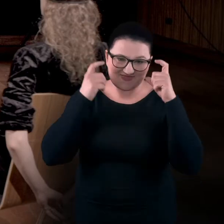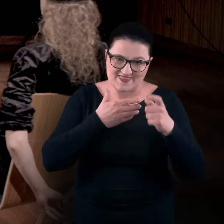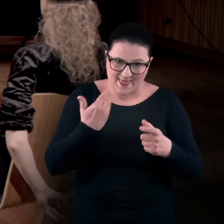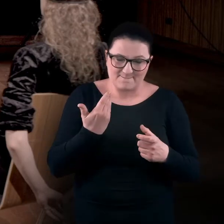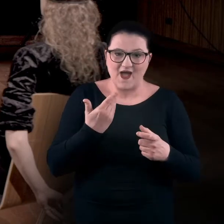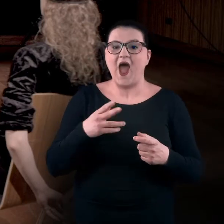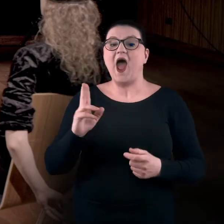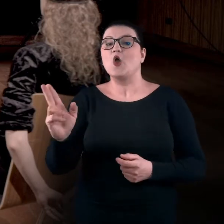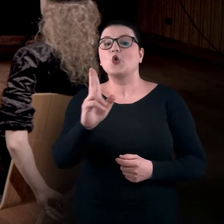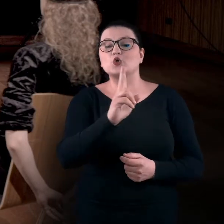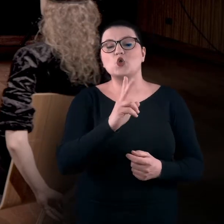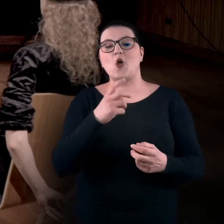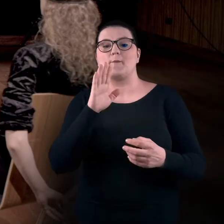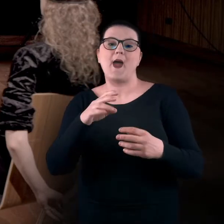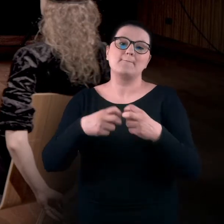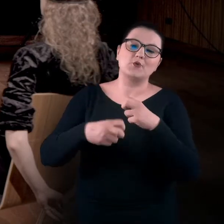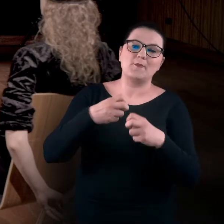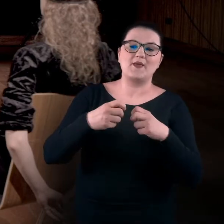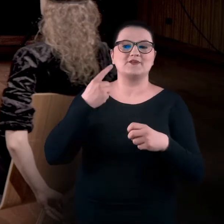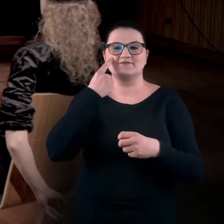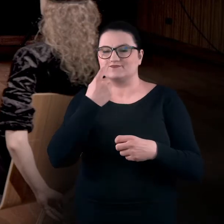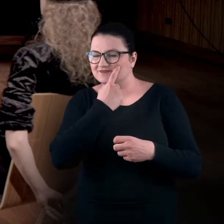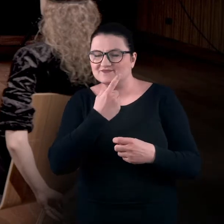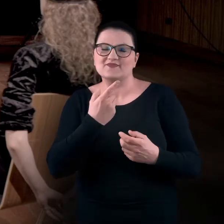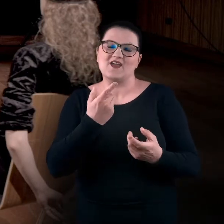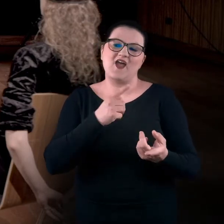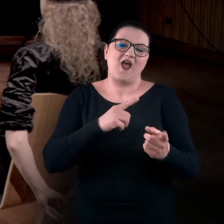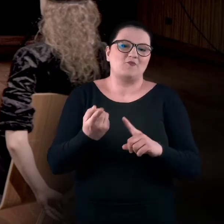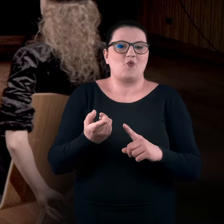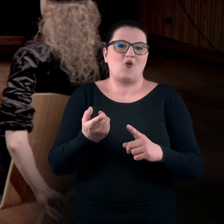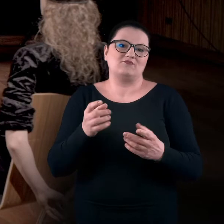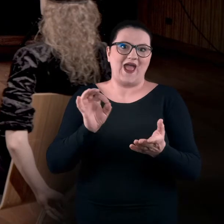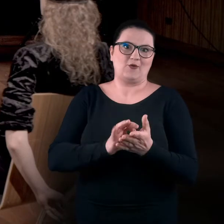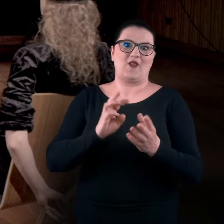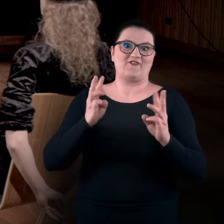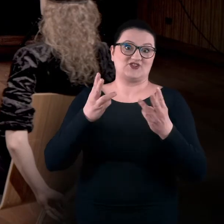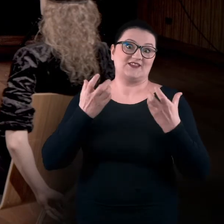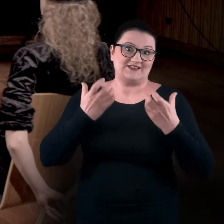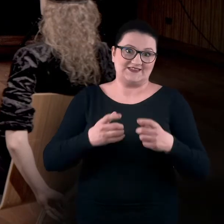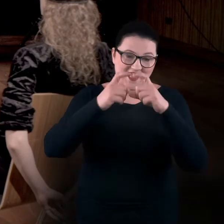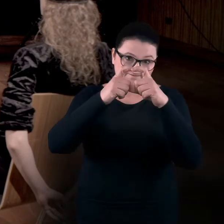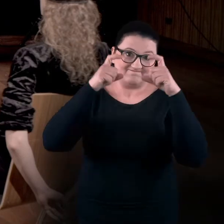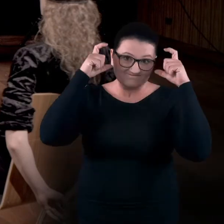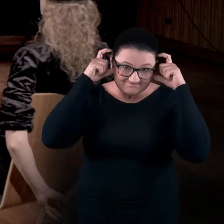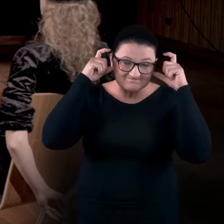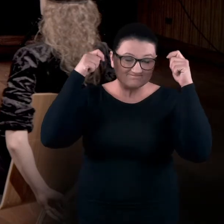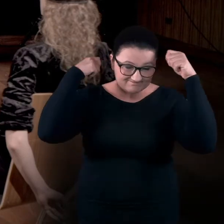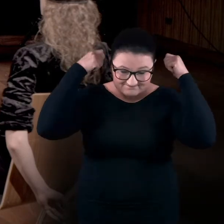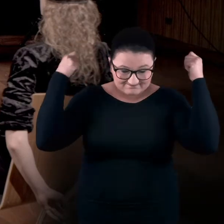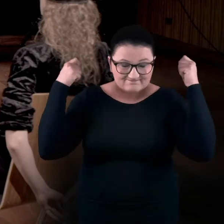Dla tych z Was, którzy albo mają jakieś problemy, dysfunkcje wzroku lub na okoliczność tego warsztatu i tych spotkań zakrywają oczy,